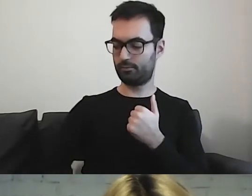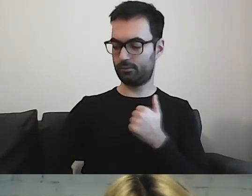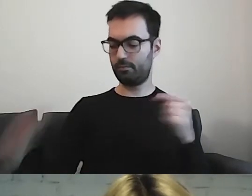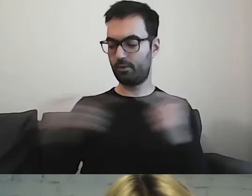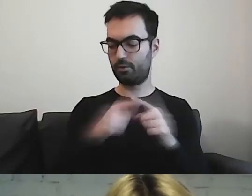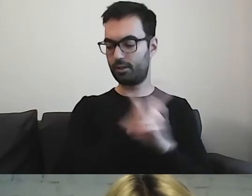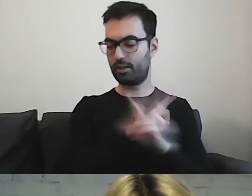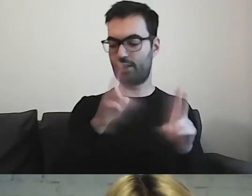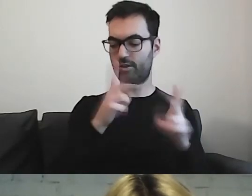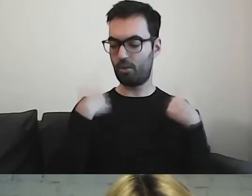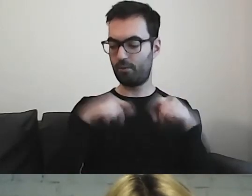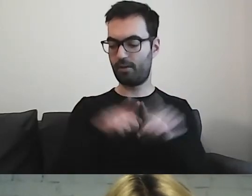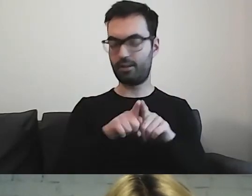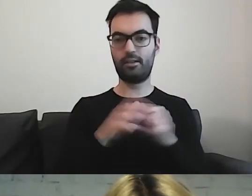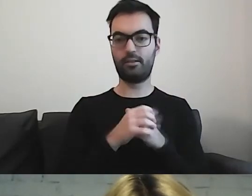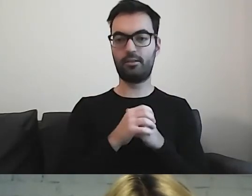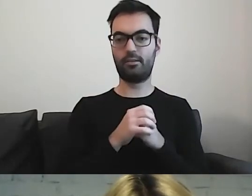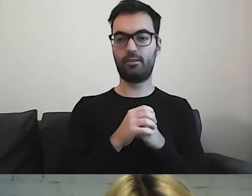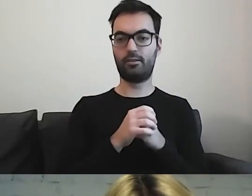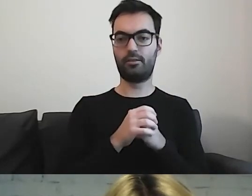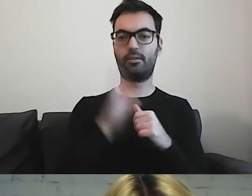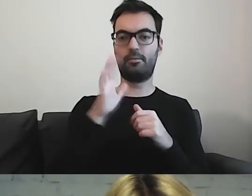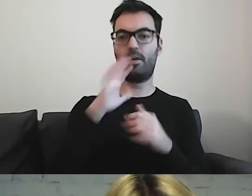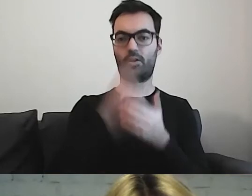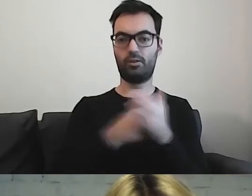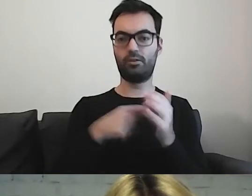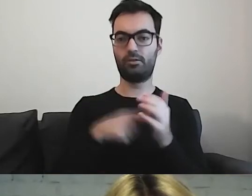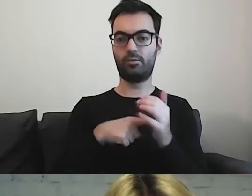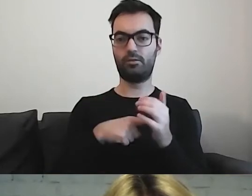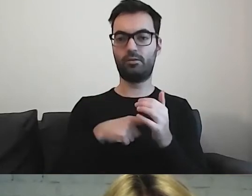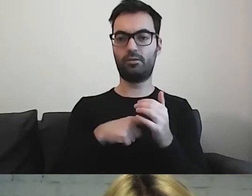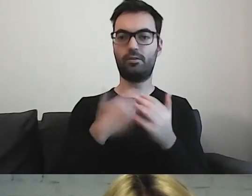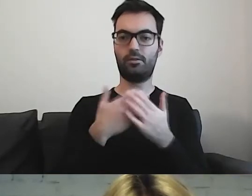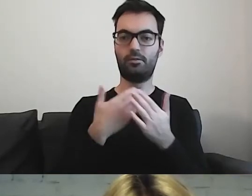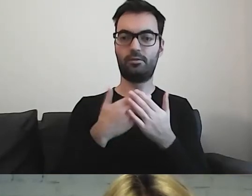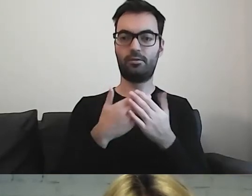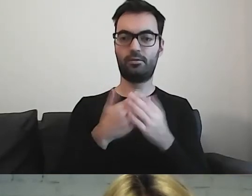jeżeli mówimy o urzędach - to dlaczego mamy pomijać tę grupę?